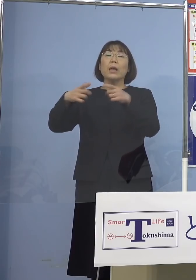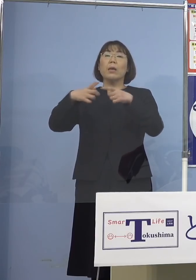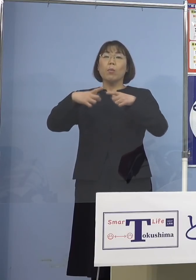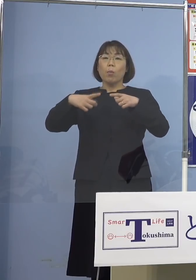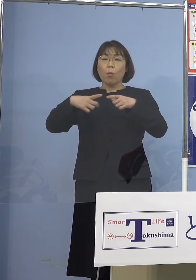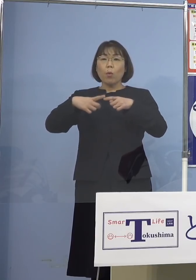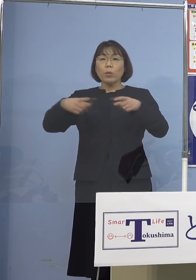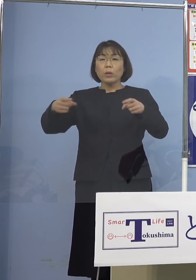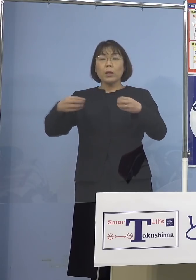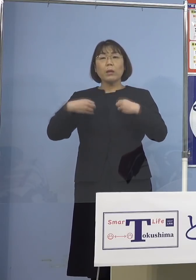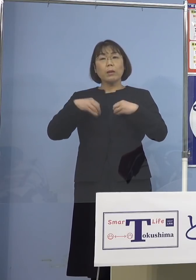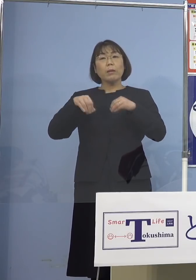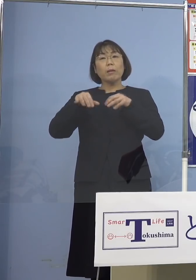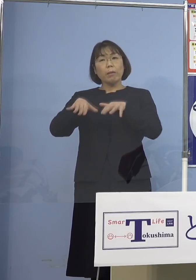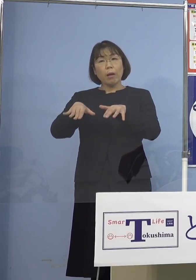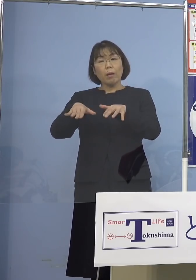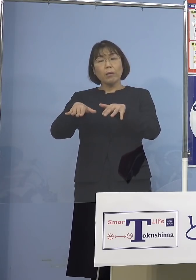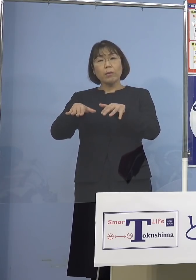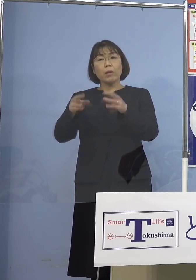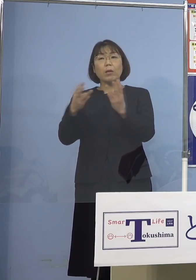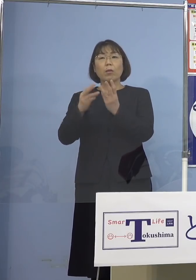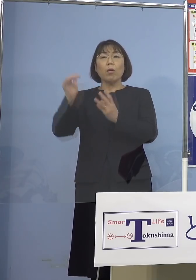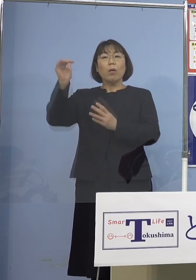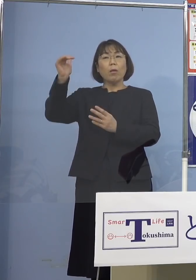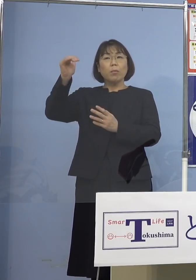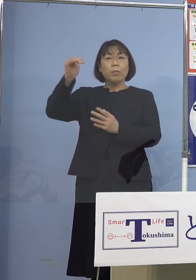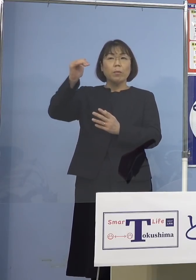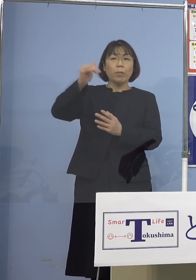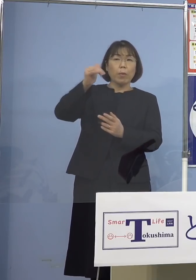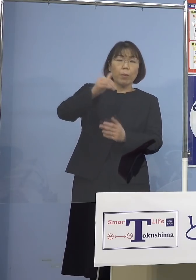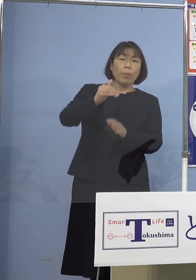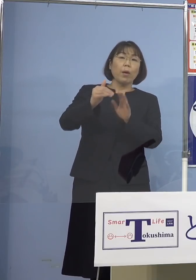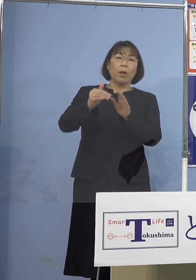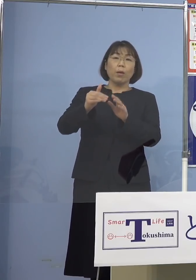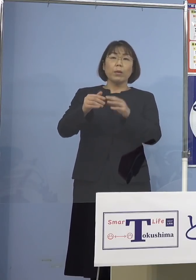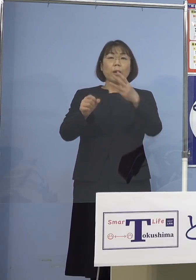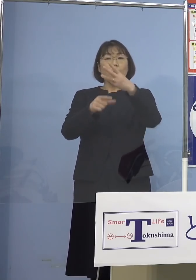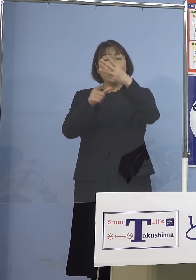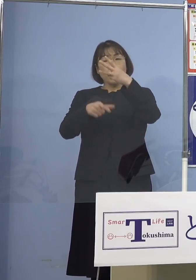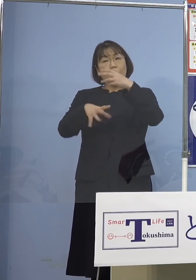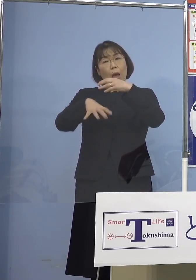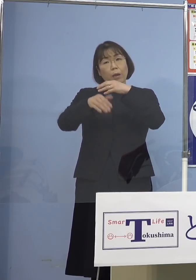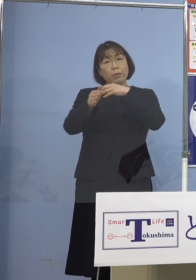この辺りが鈍化していると そして3月の頭から水際対策